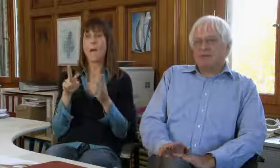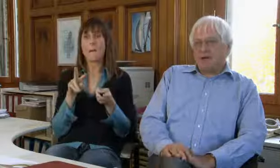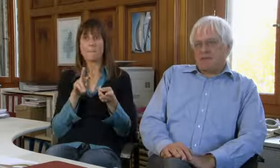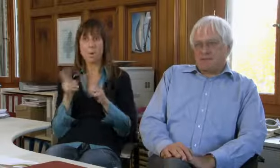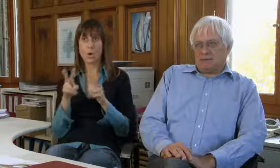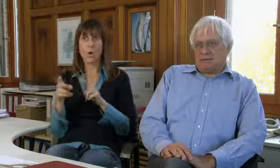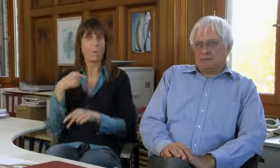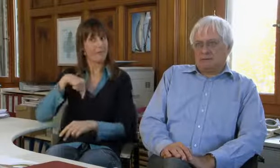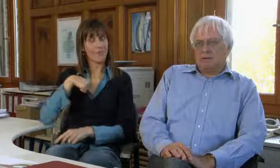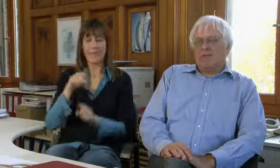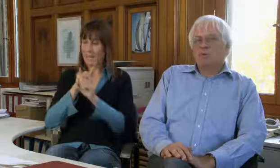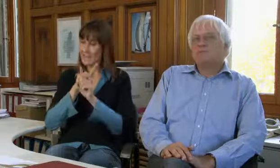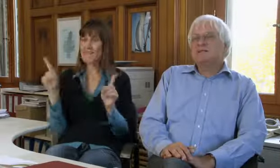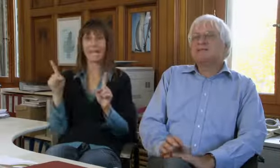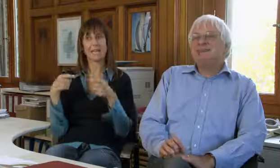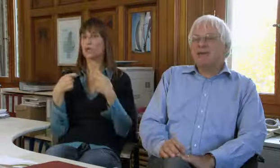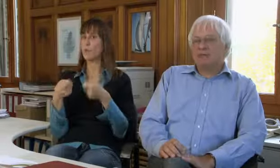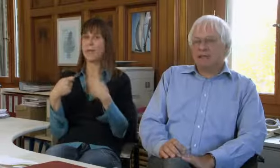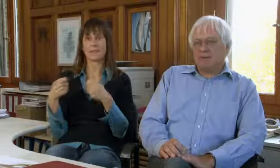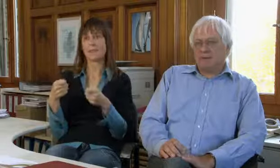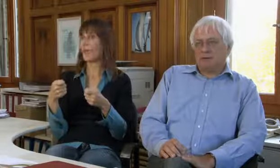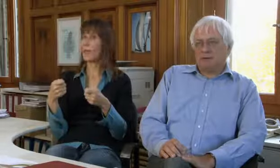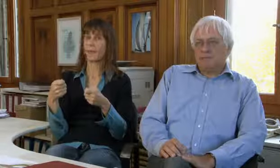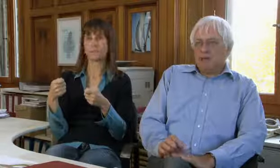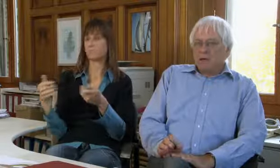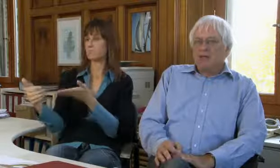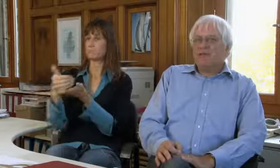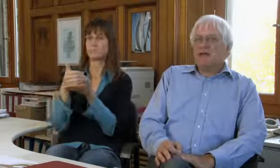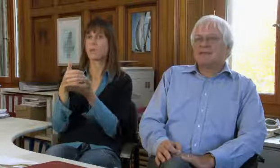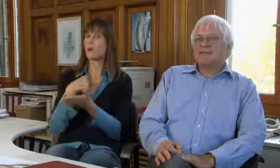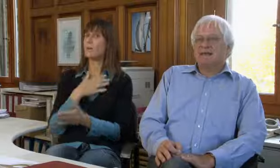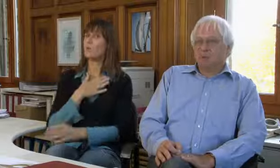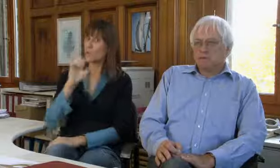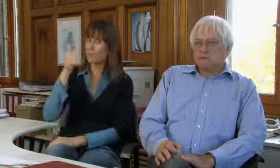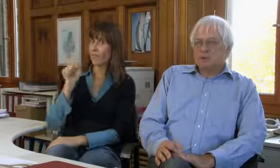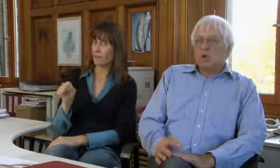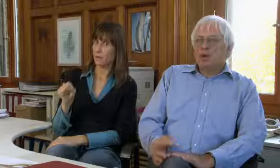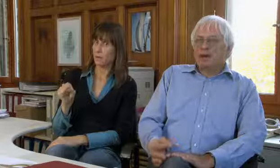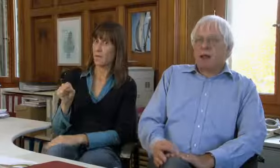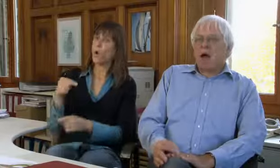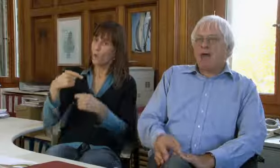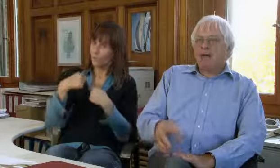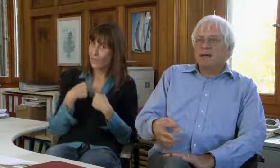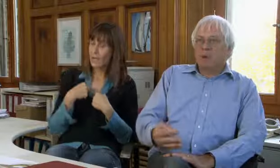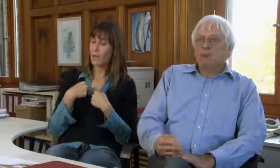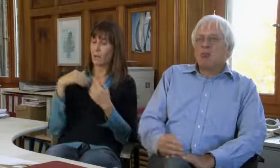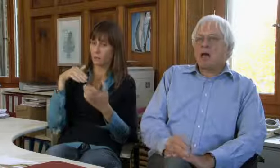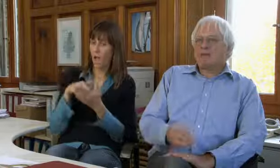procom ist nicht spendenfinanziert. Für uns ist das sehr wichtig.